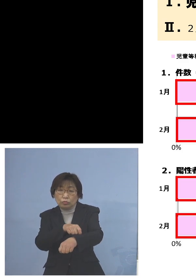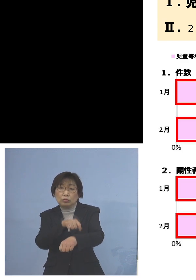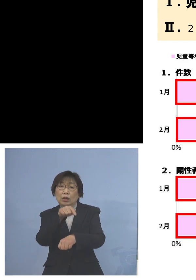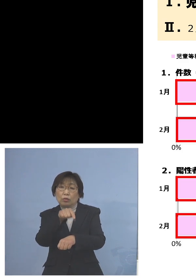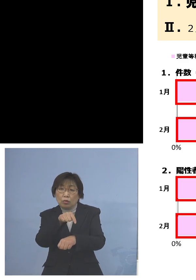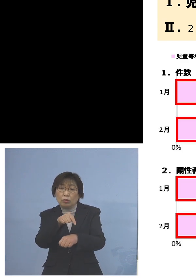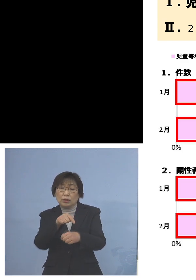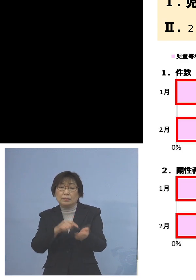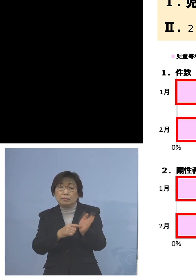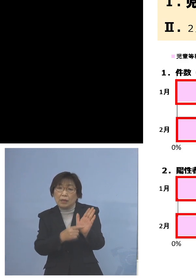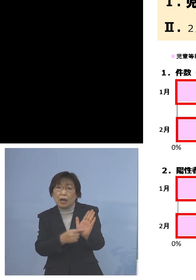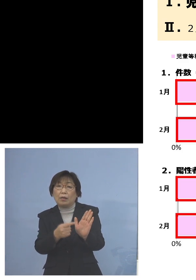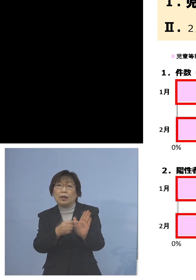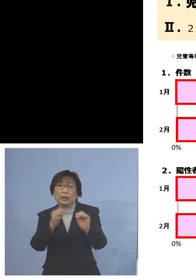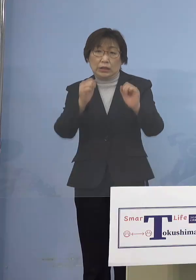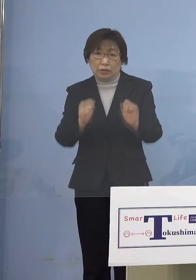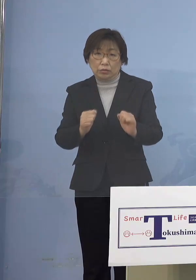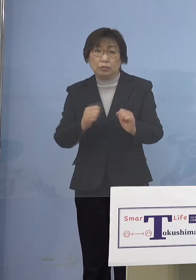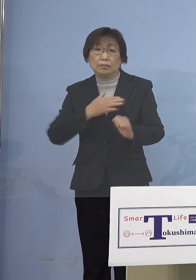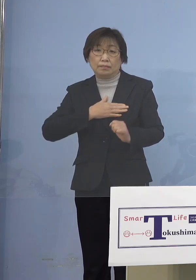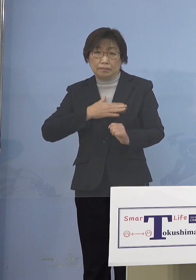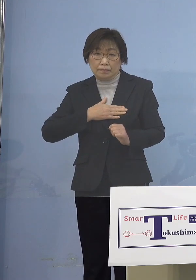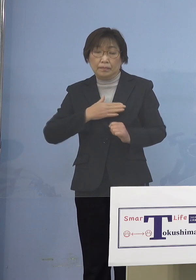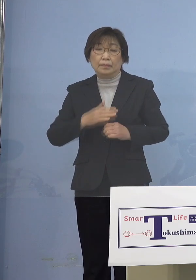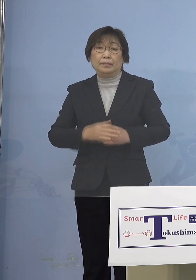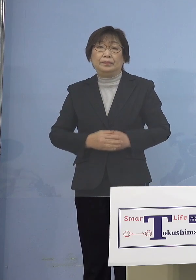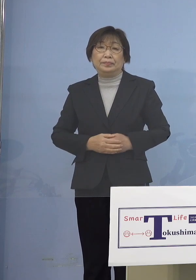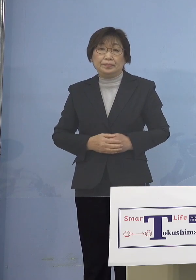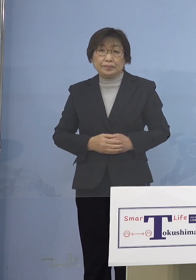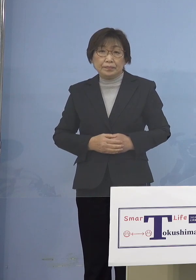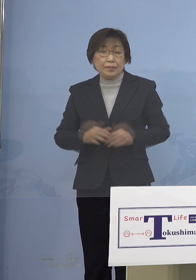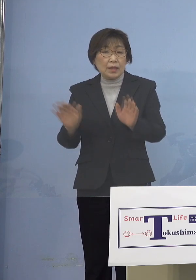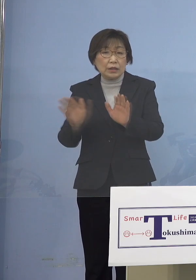ということになりまして やはりまずは児童等利用施設